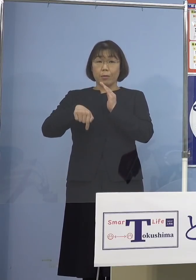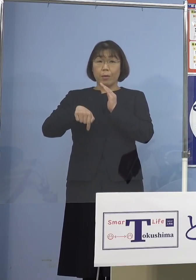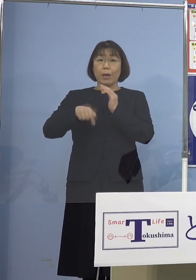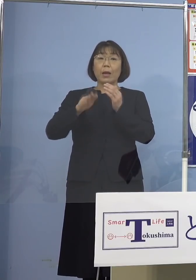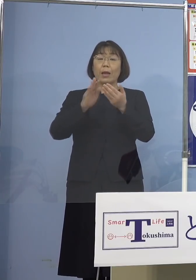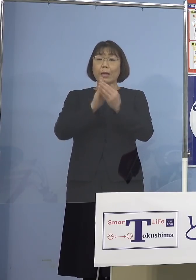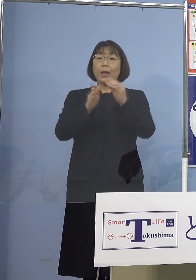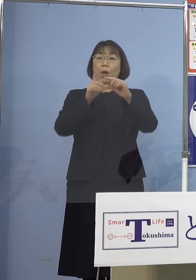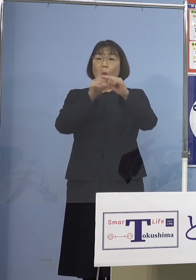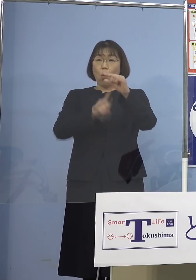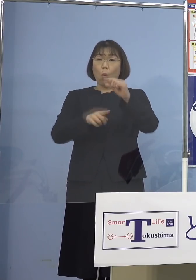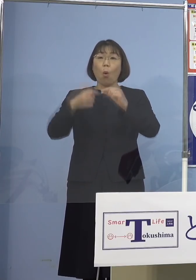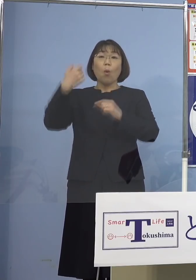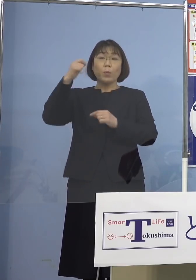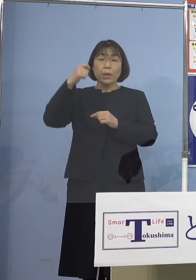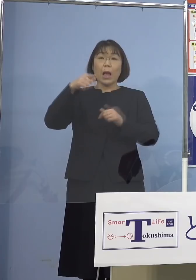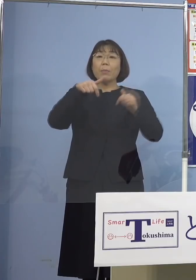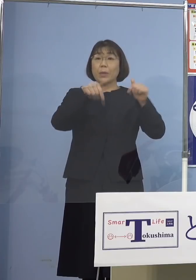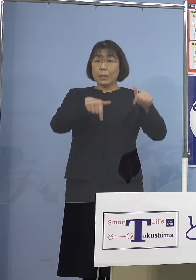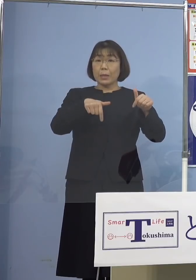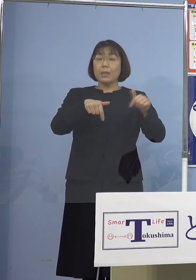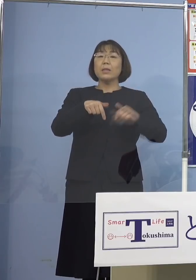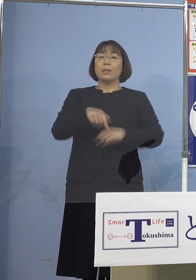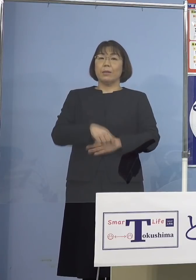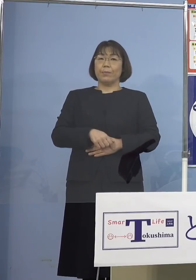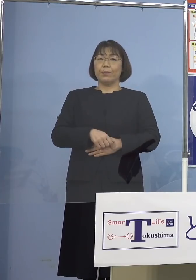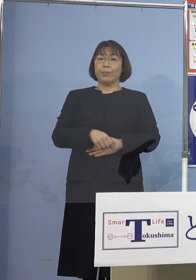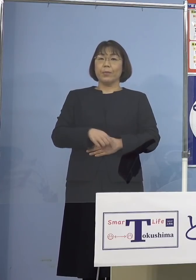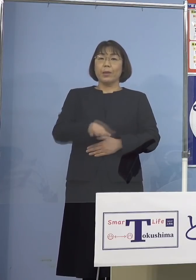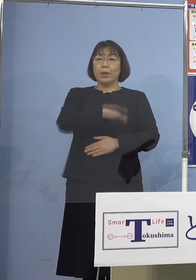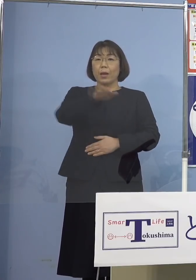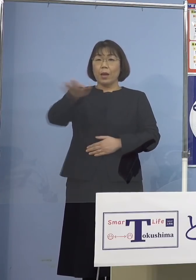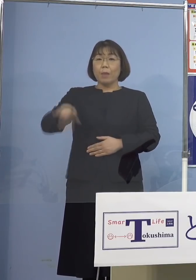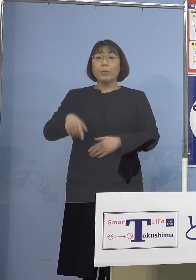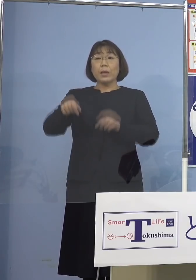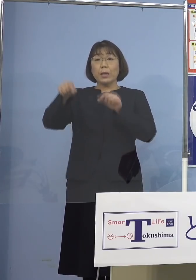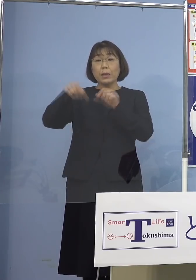あるいは県南部、県西部 皆様方の身近なところで